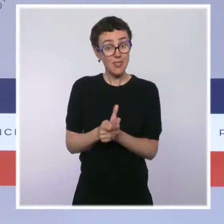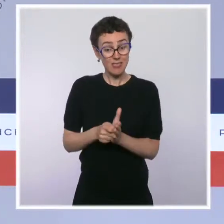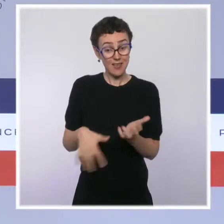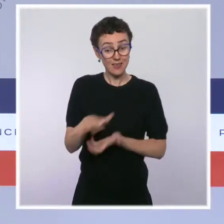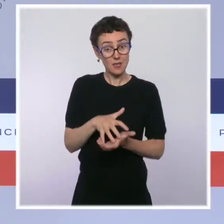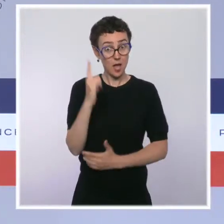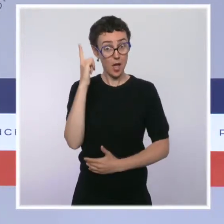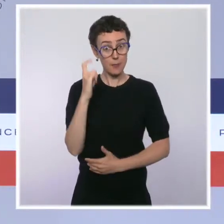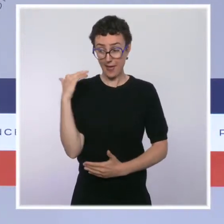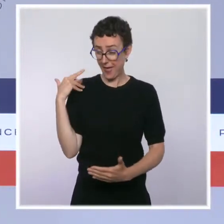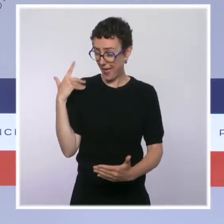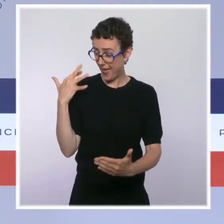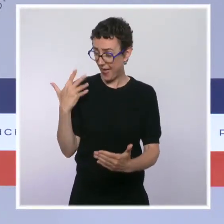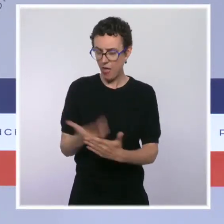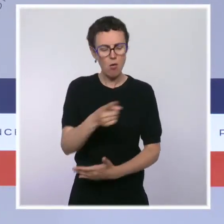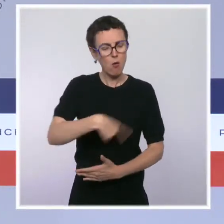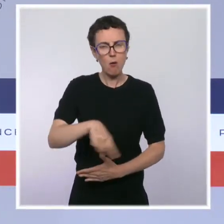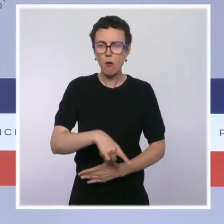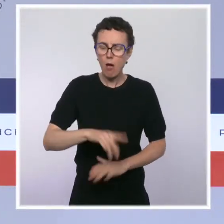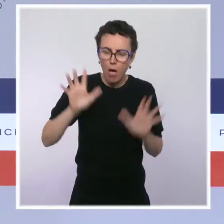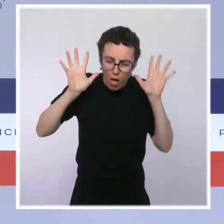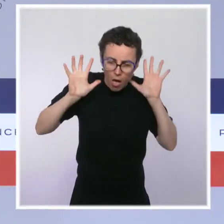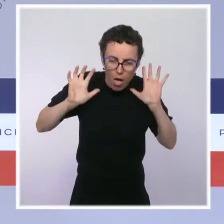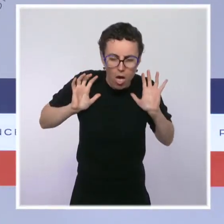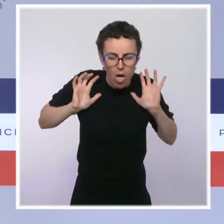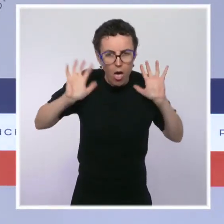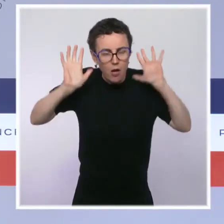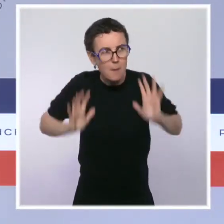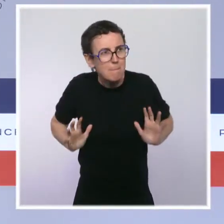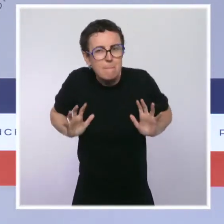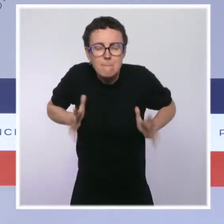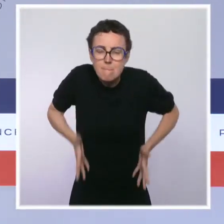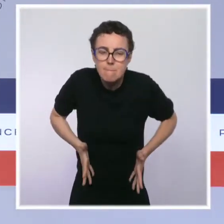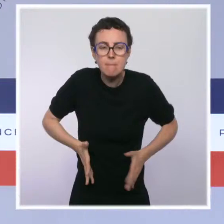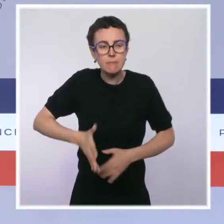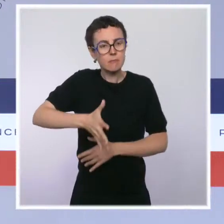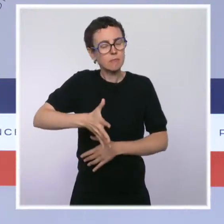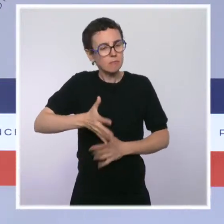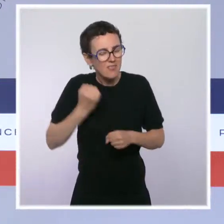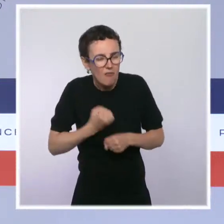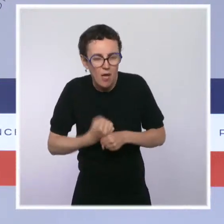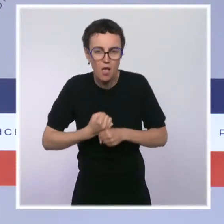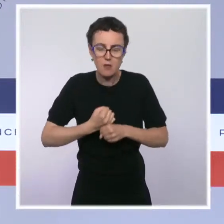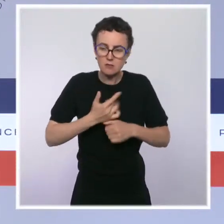dans leur mobilisation pour soigner les Français. Ils sont exemplaires aujourd'hui par leur esprit de responsabilité